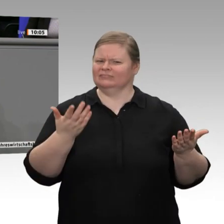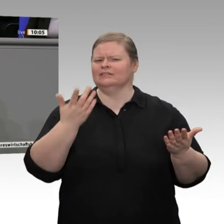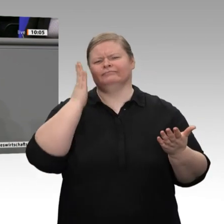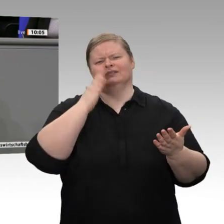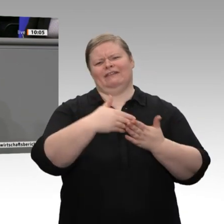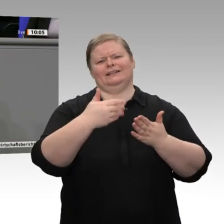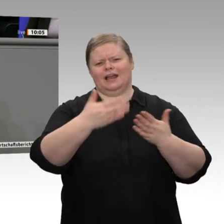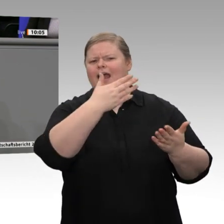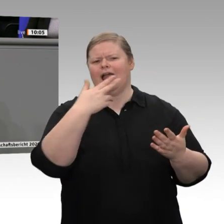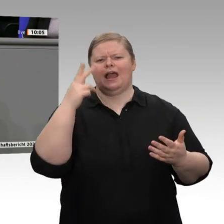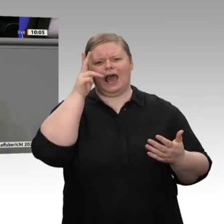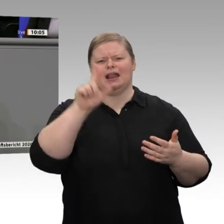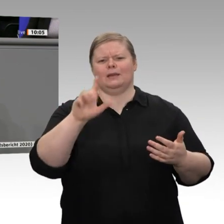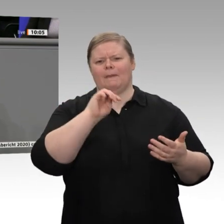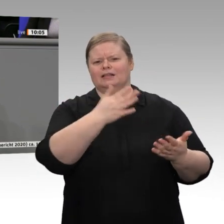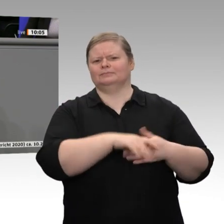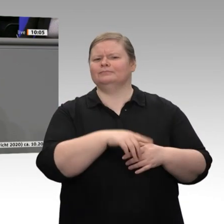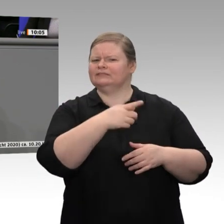der Eindruck entsteht zumindest bei mir. Sie können immer auf die Unterstützung